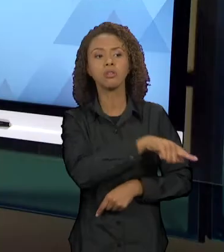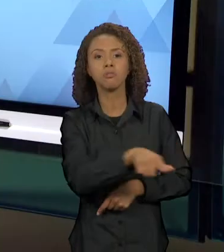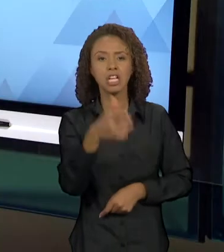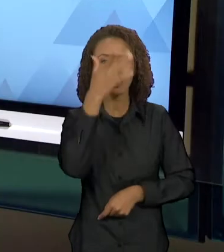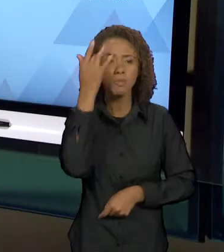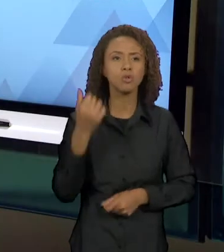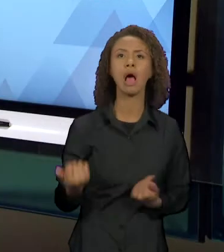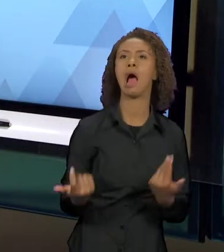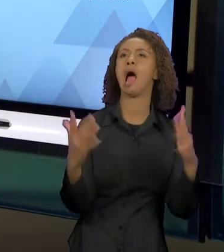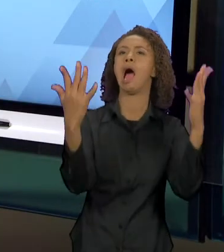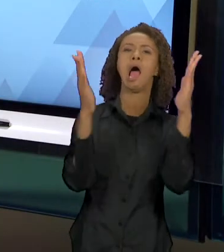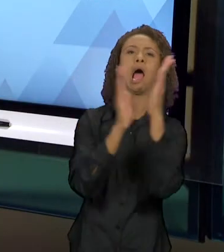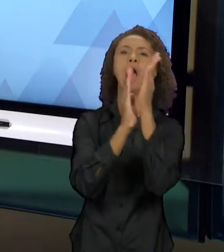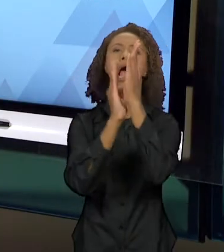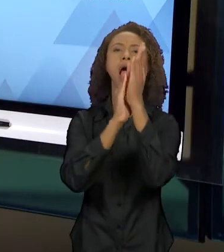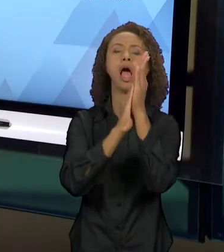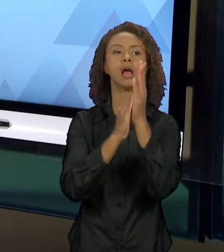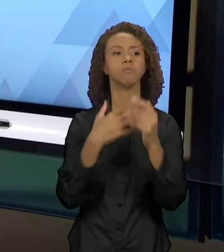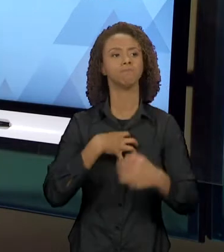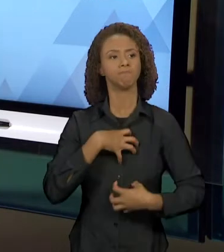[SORAYA] ENTÃO COMO NÓS SABEMOS, O CLÁSSICO